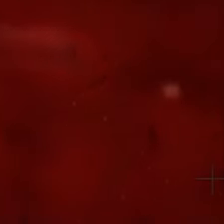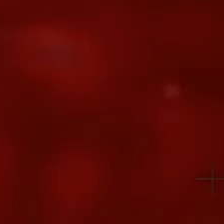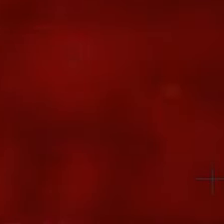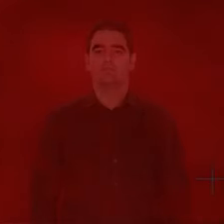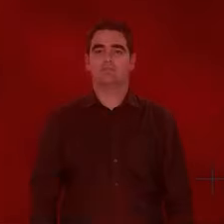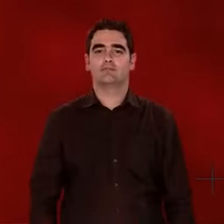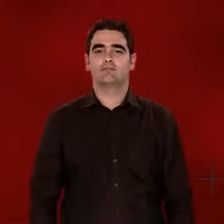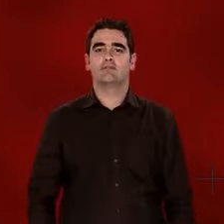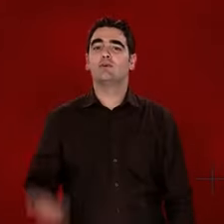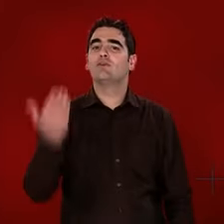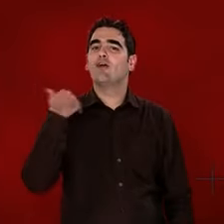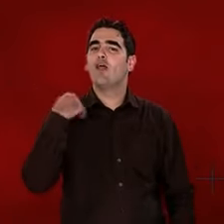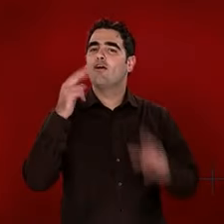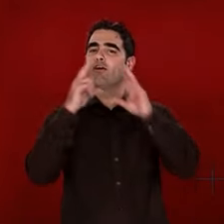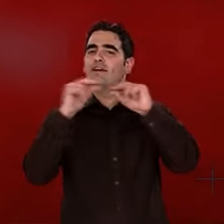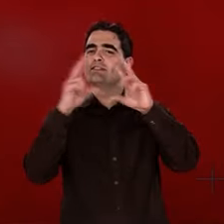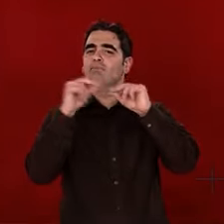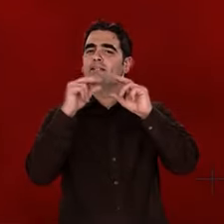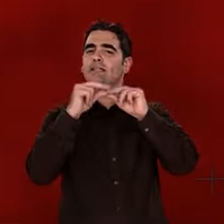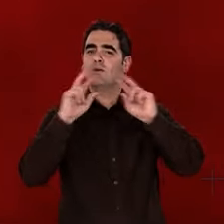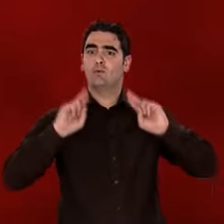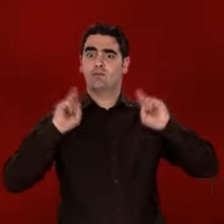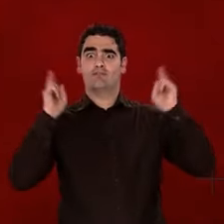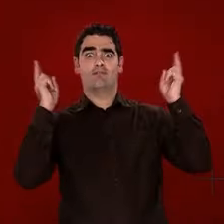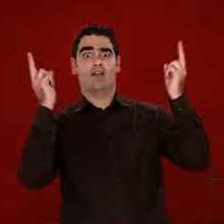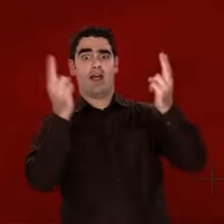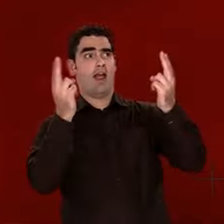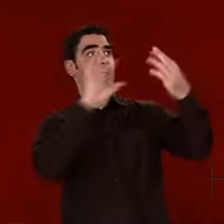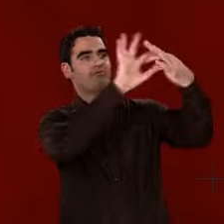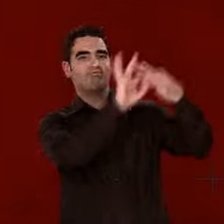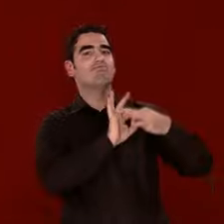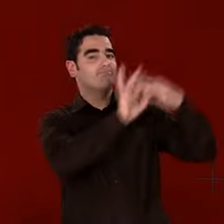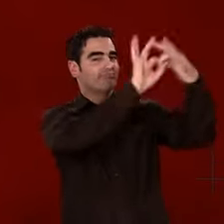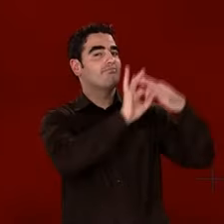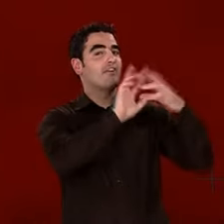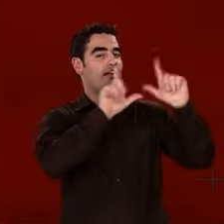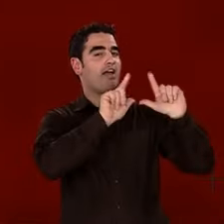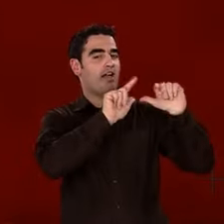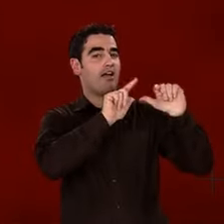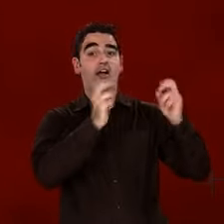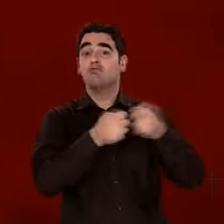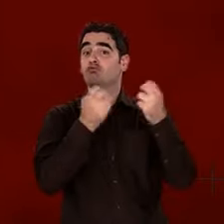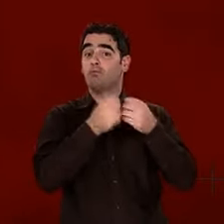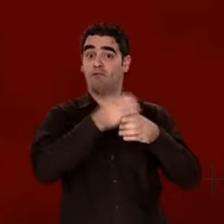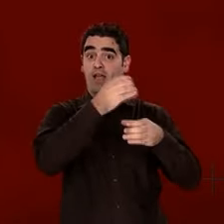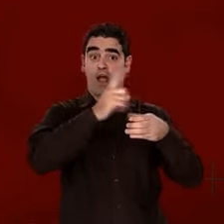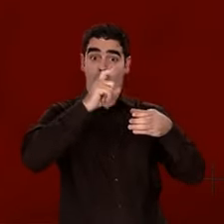Cette histoire, c'est la nôtre. Elle est en nous comme... Comme dans ce verre d'eau.